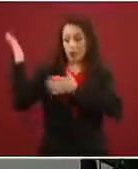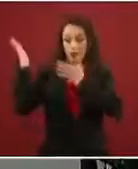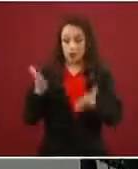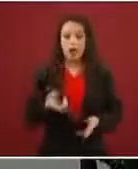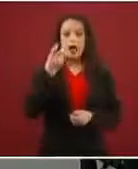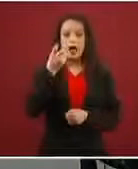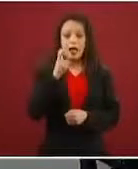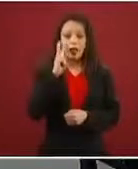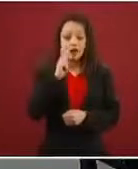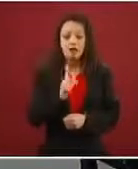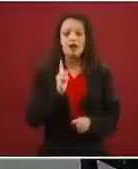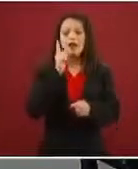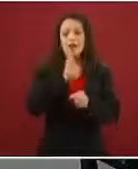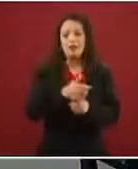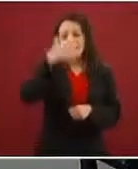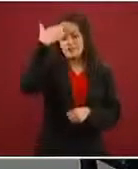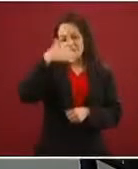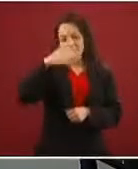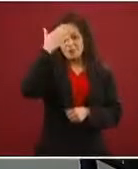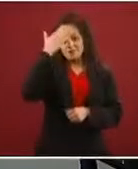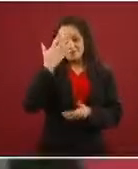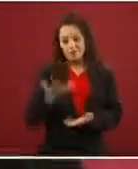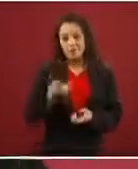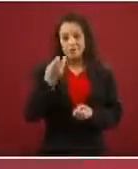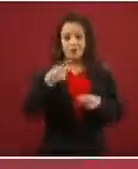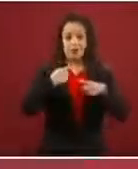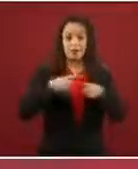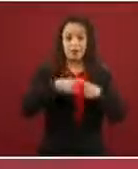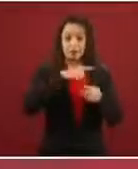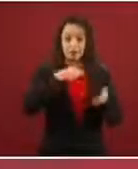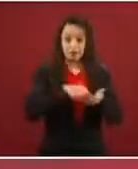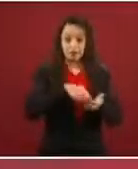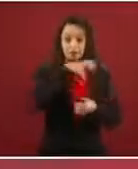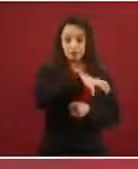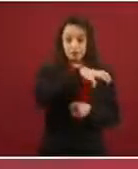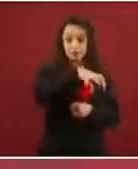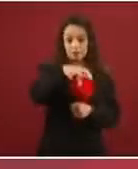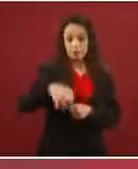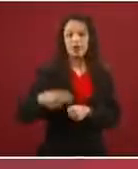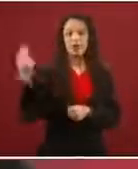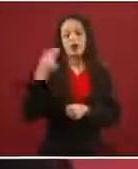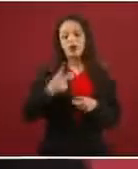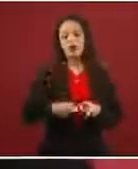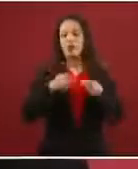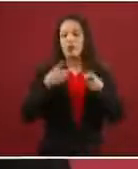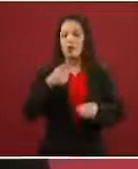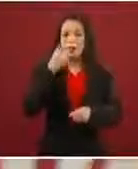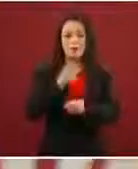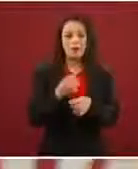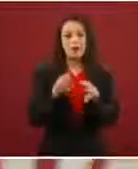el esfuerzo de las diferentes instancias debe ser informarles; es más, con Guatemala nos